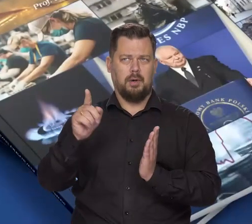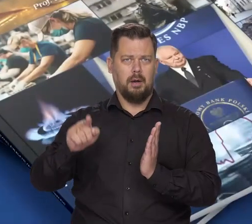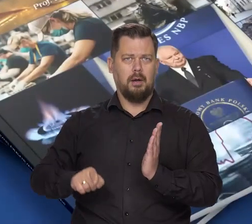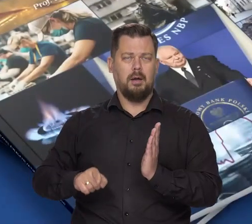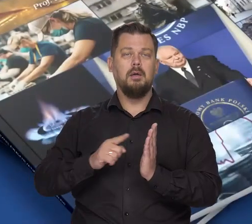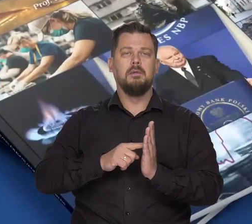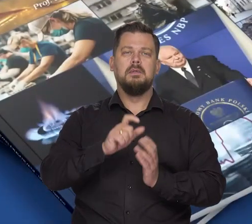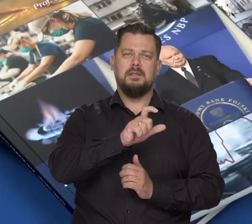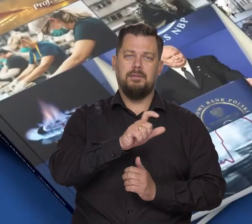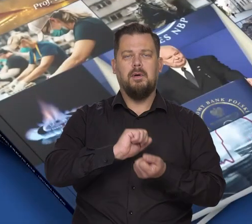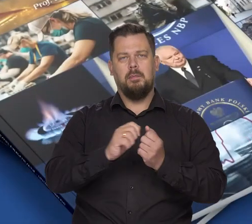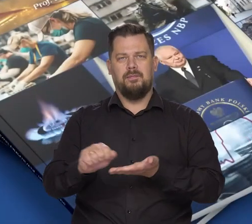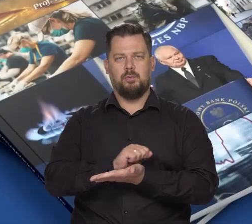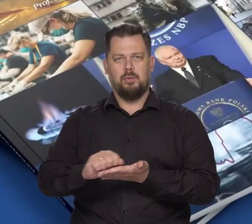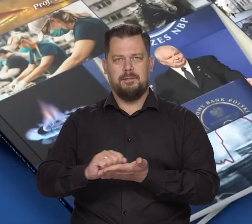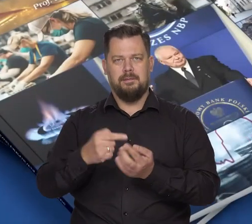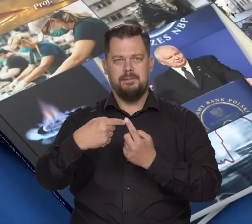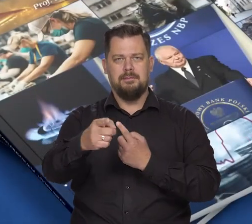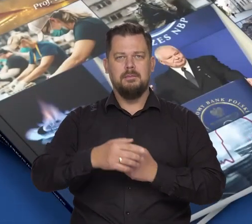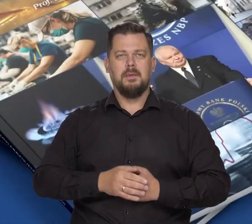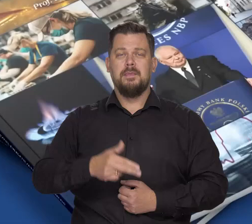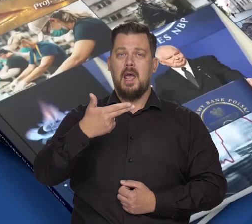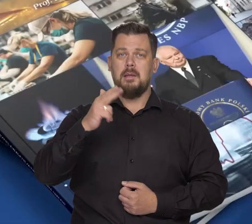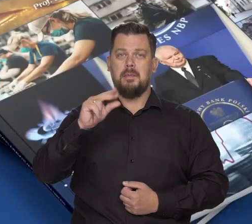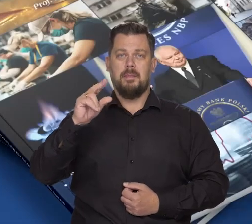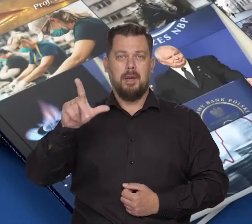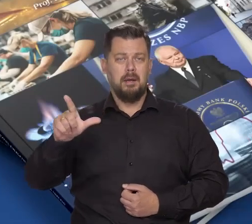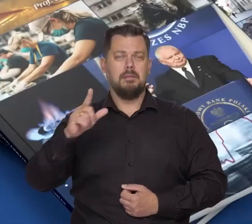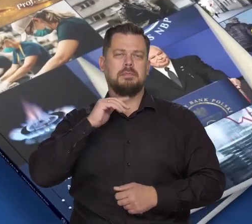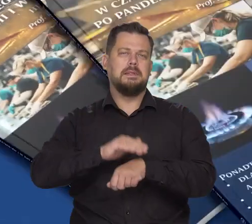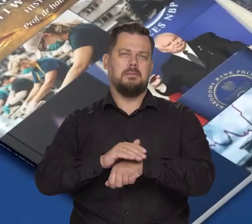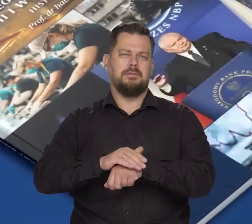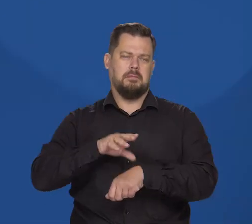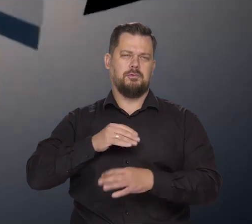dostępnej w wersji cyfrowej i drukowanej. Wejdź na nbp.pl i zamów już dziś.